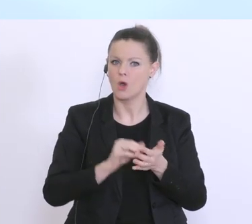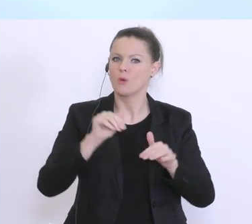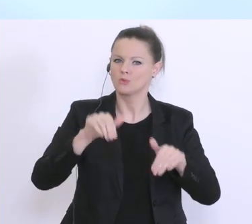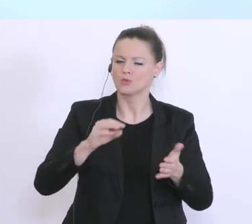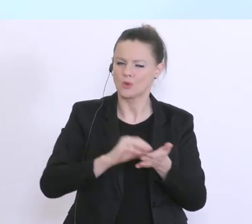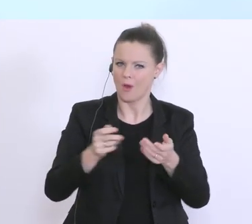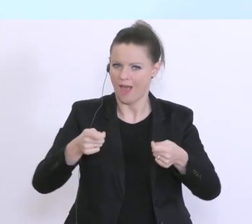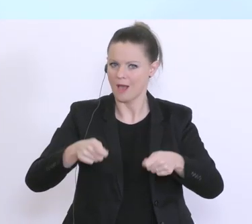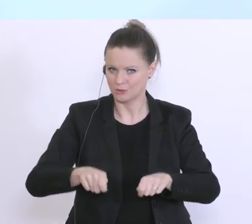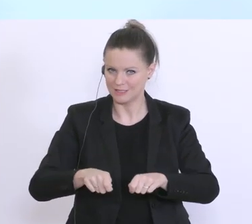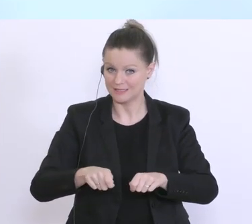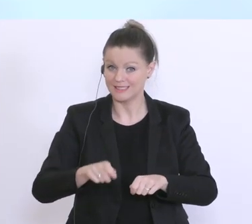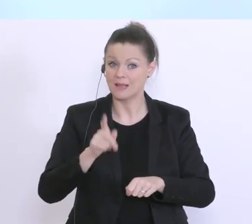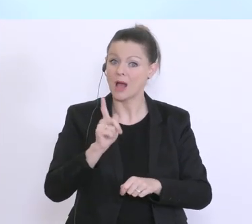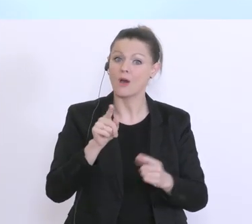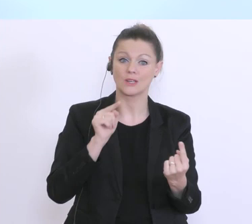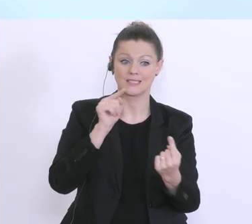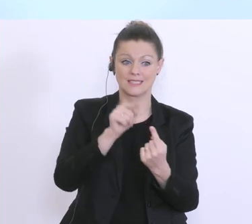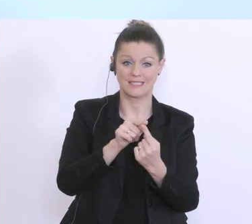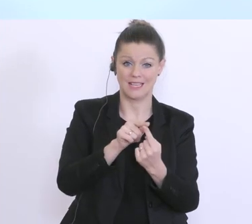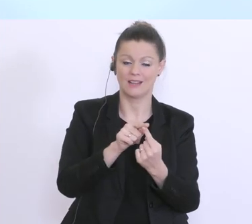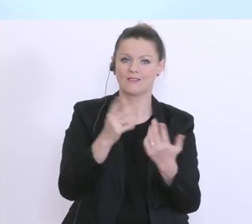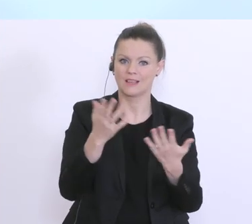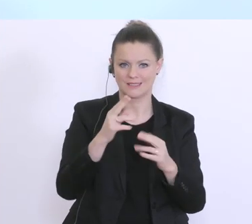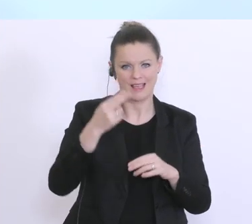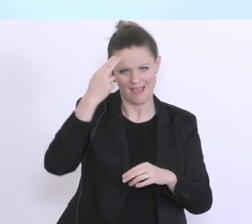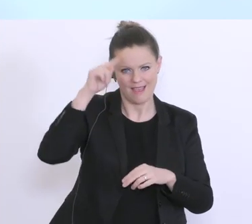geht aber auch darum, das dazwischen, und der Bundesminister hat es ja schon gesagt,